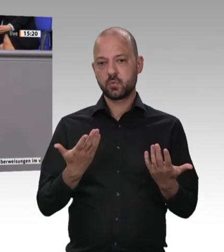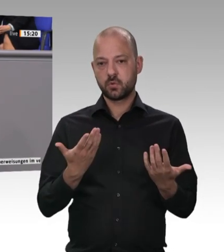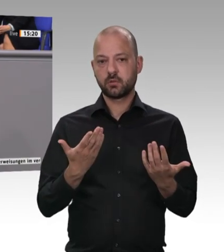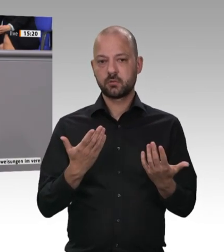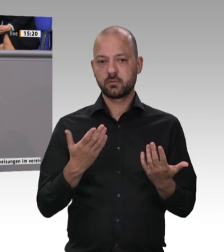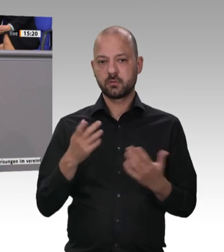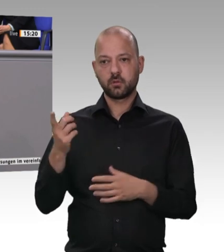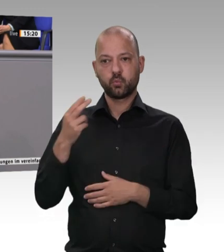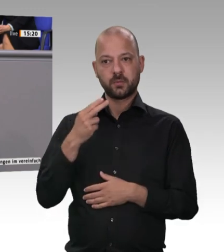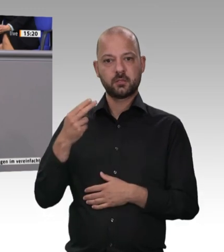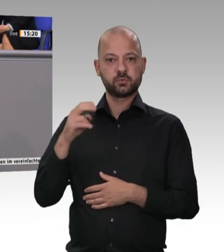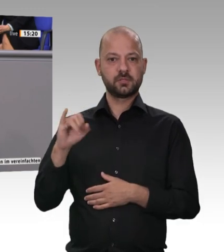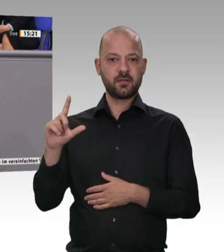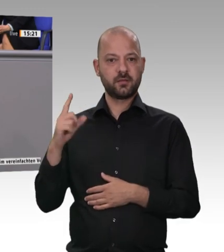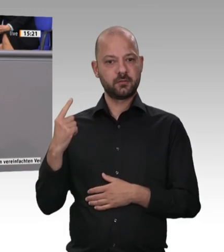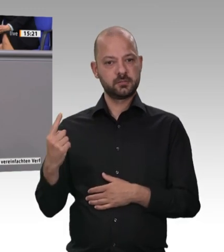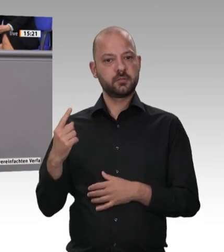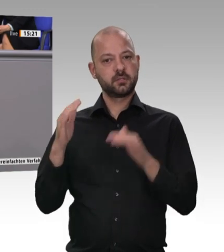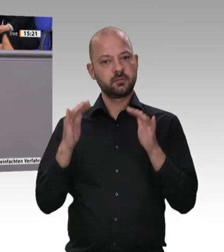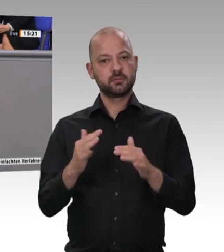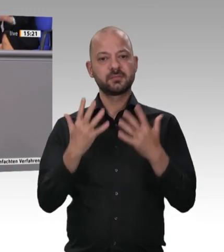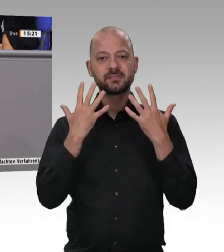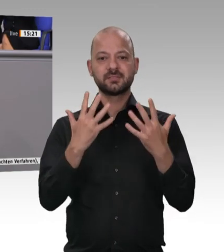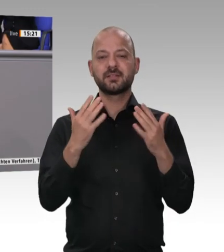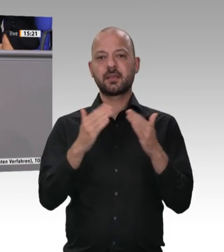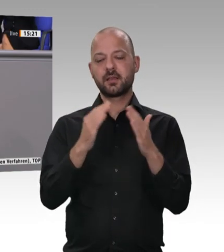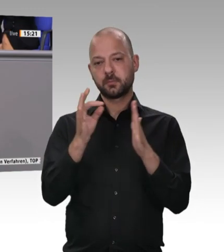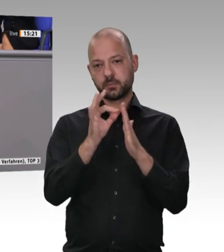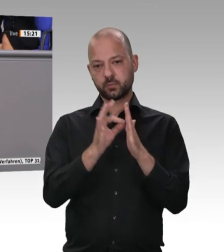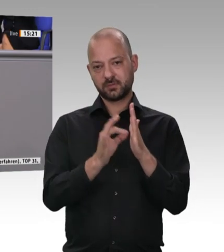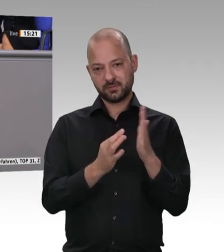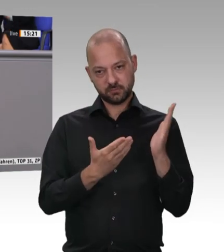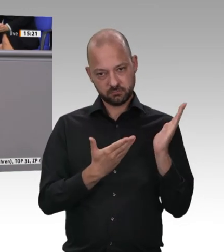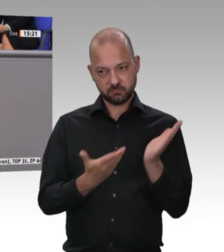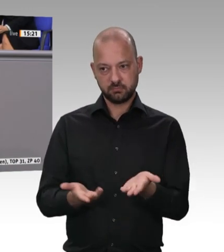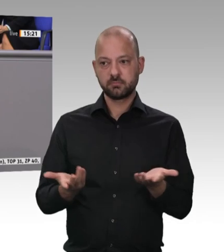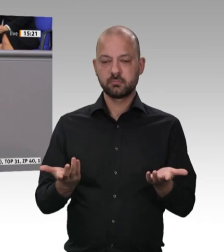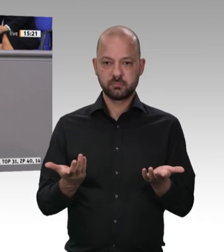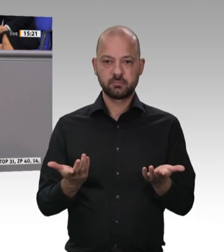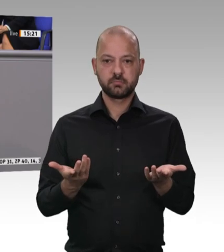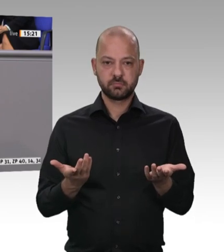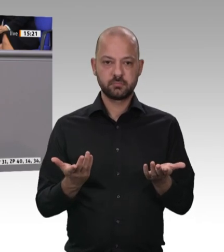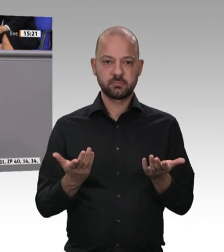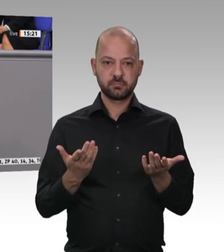kontrolliert werden. Auch die Arbeitszeit soll digital aufgezeichnet werden. Dann werden wir dort zu Verbesserungen kommen. Das werden wir